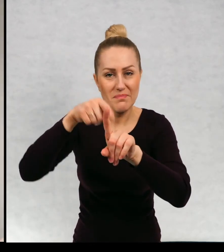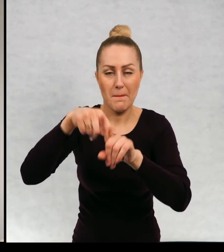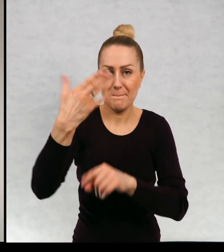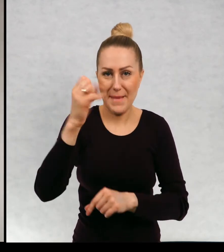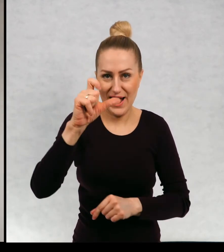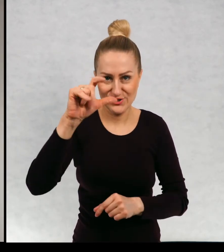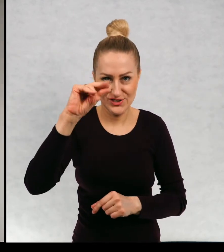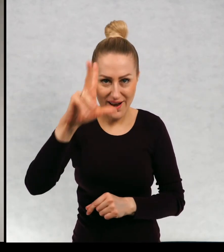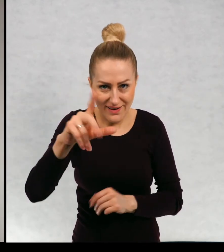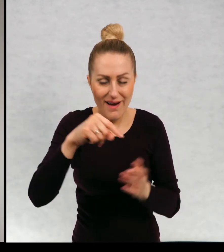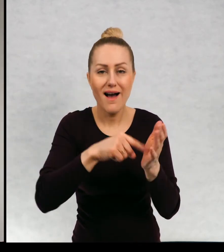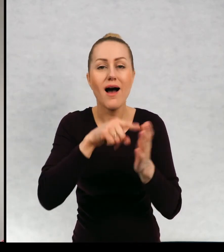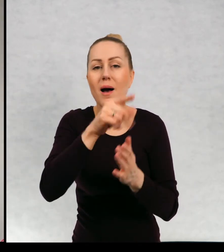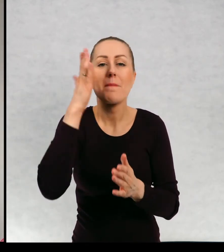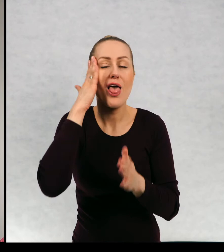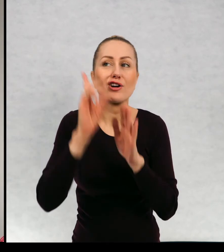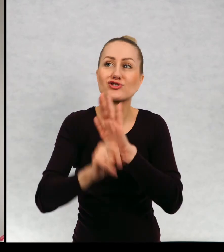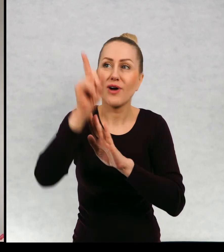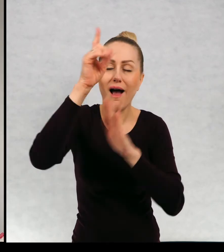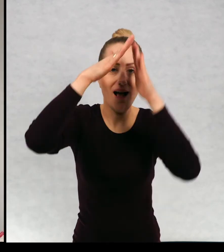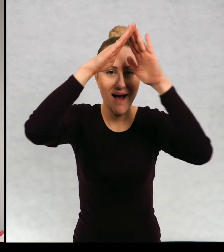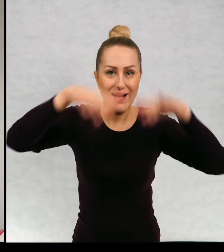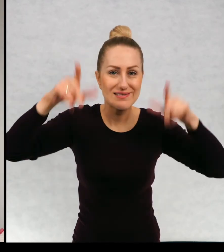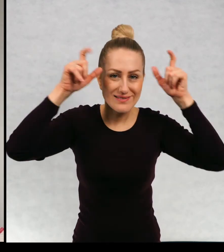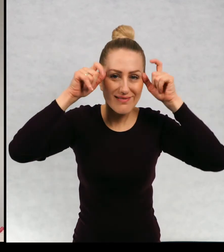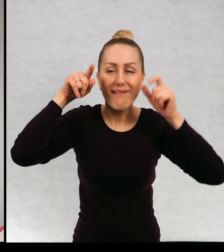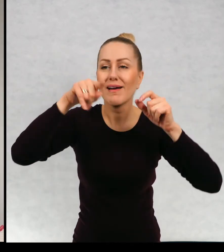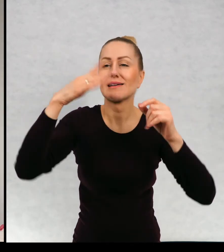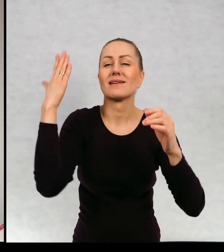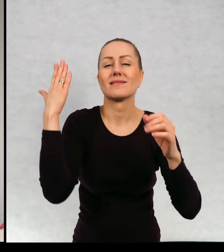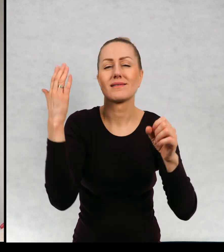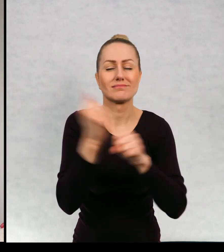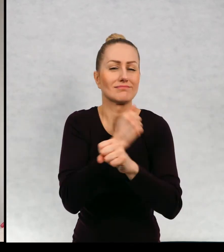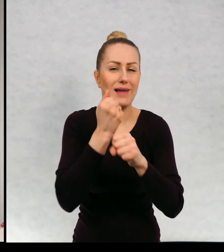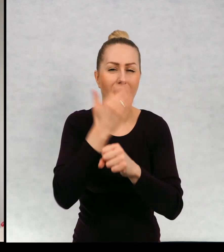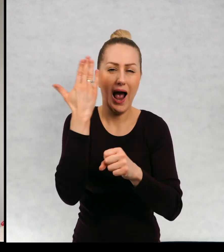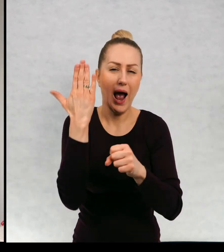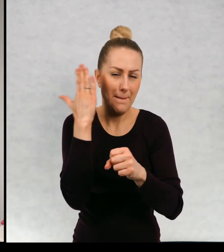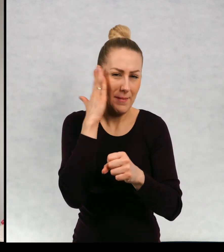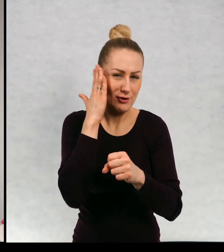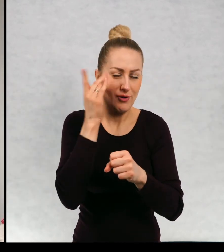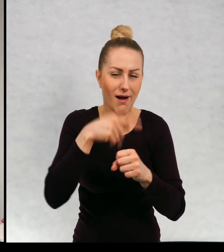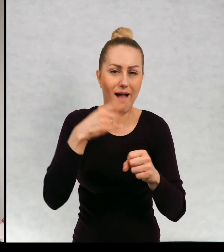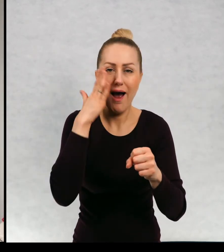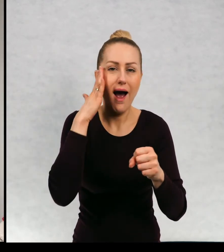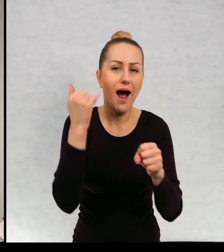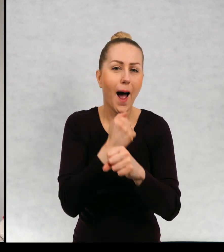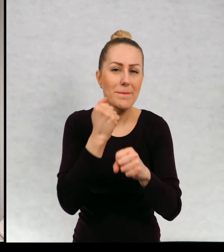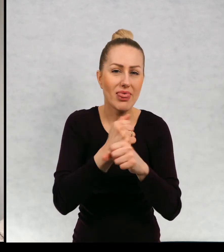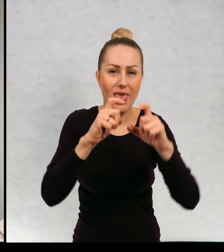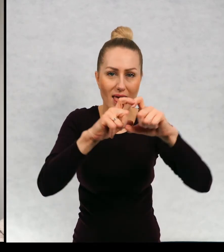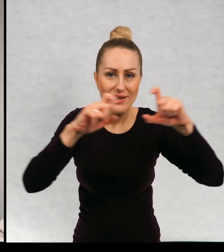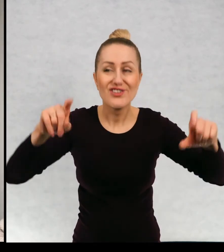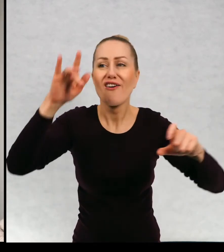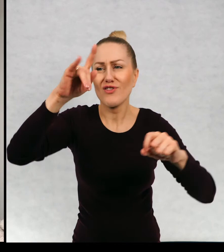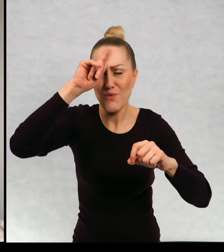Maciek, który mieszka na strychu starej kamienicy, w której mieszkają oczywiście normalni lokatorzy.